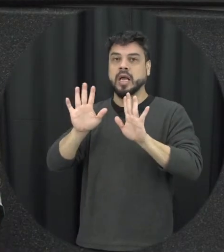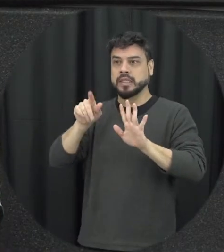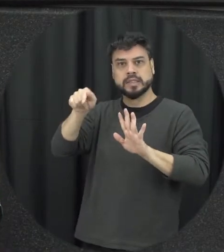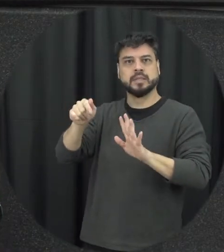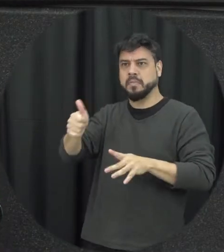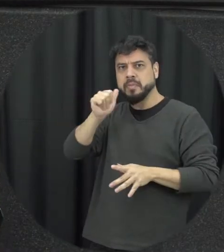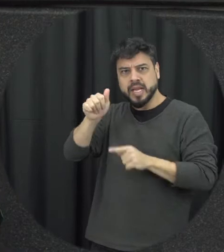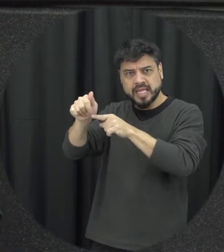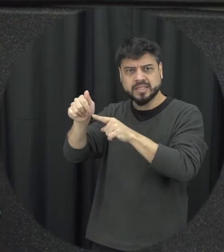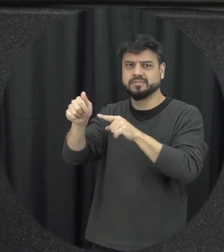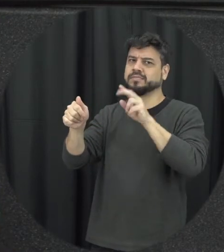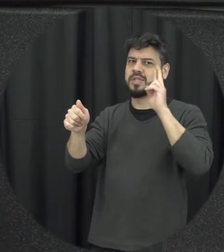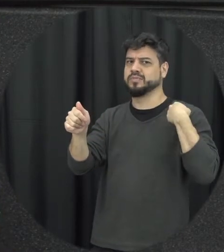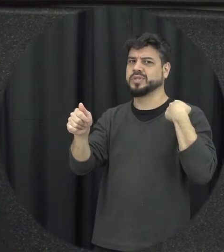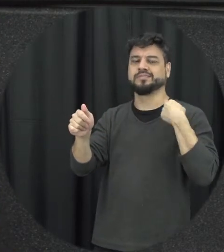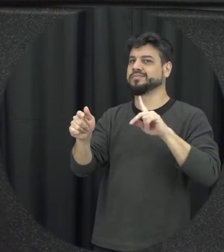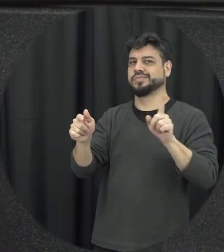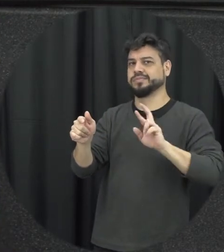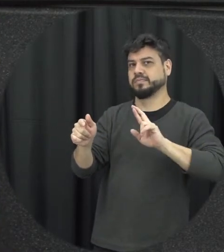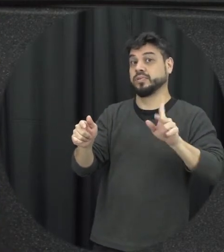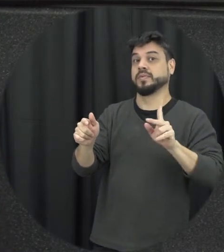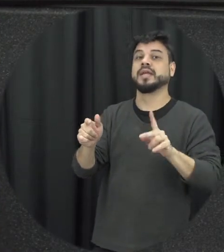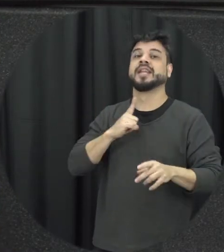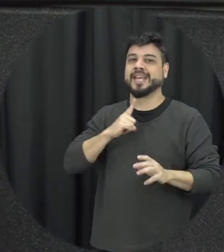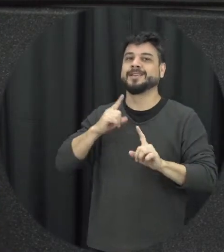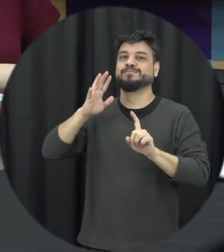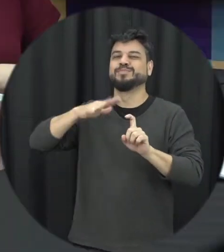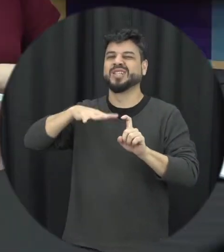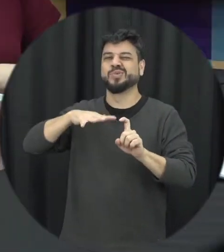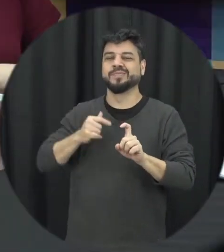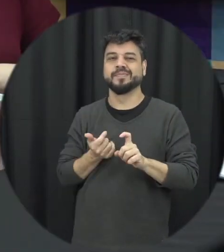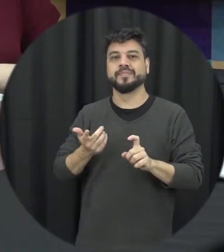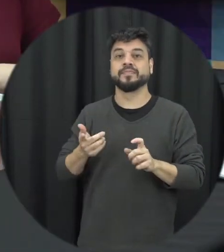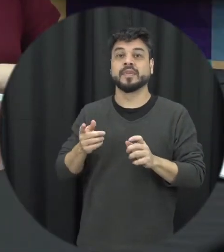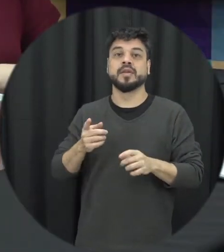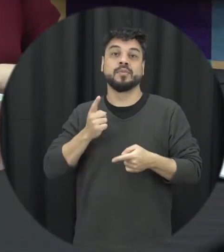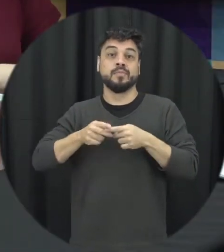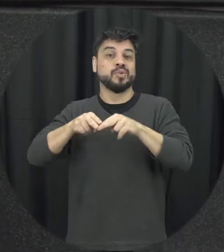causa da bebida, eu não existe esse mito associado por isso que é ruim a gente pensar em um perfil